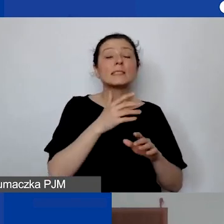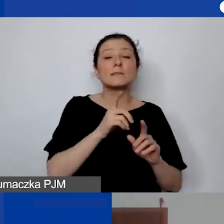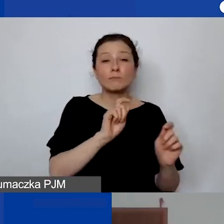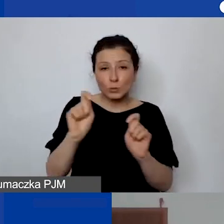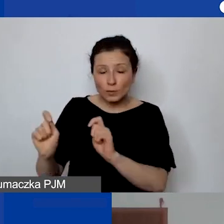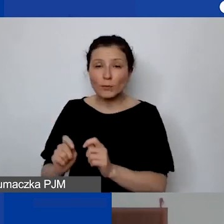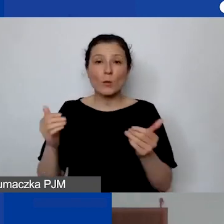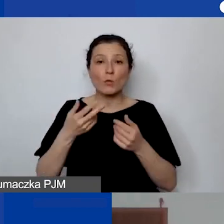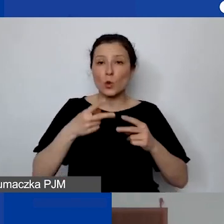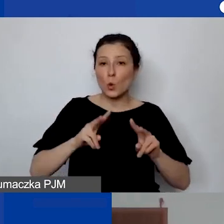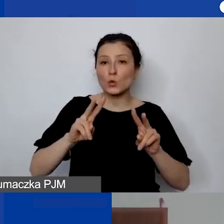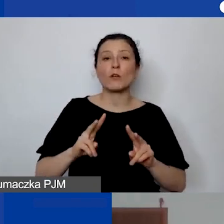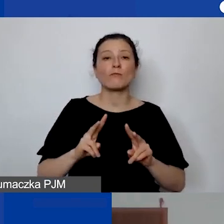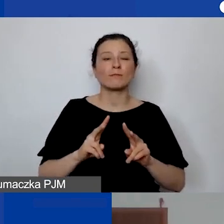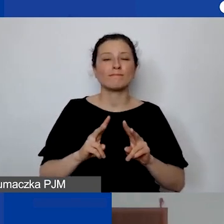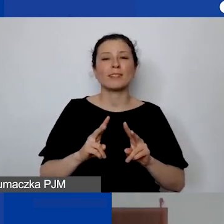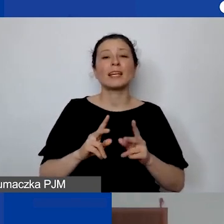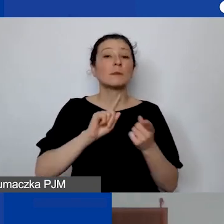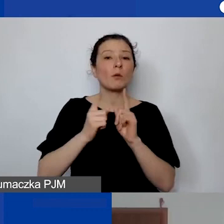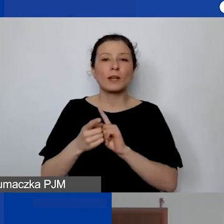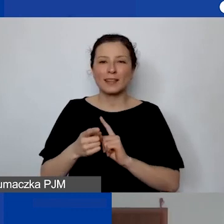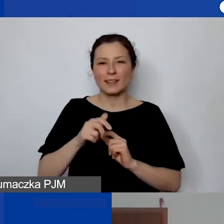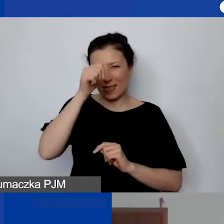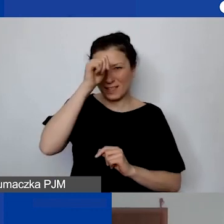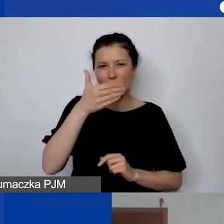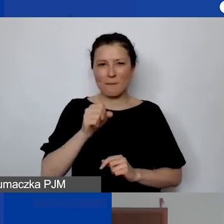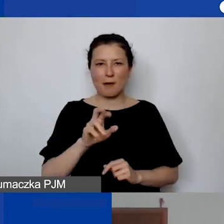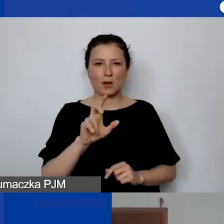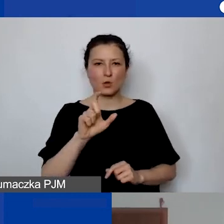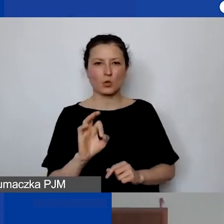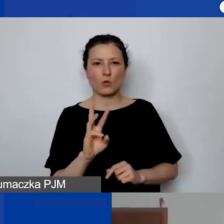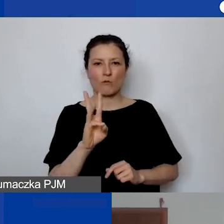a raczej w Marcówkach z Programem Aktywni Obywatele - Fundusz Regionalny.